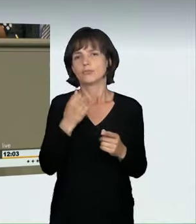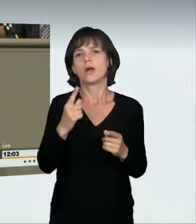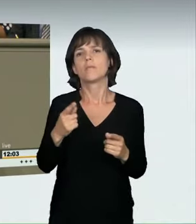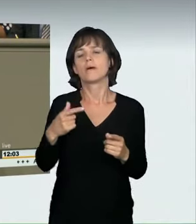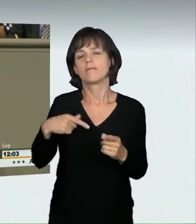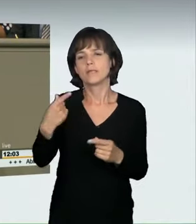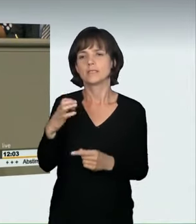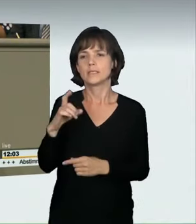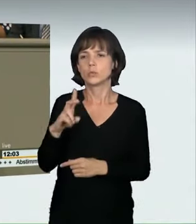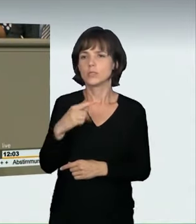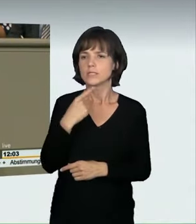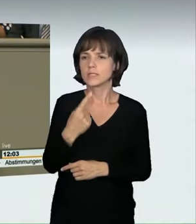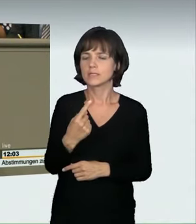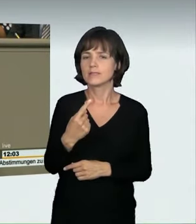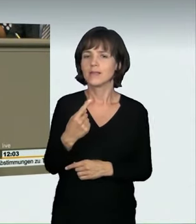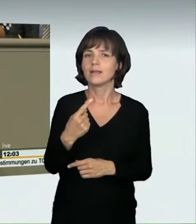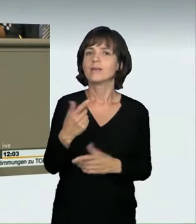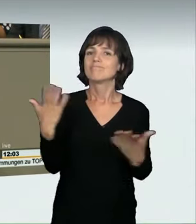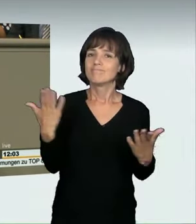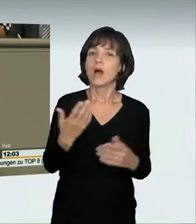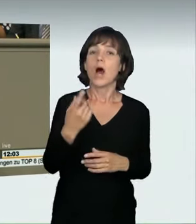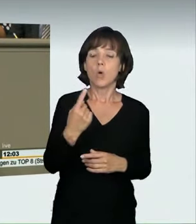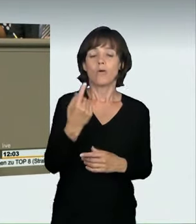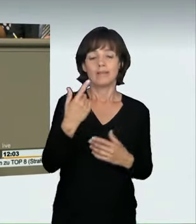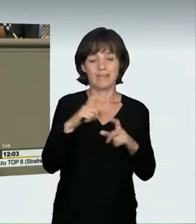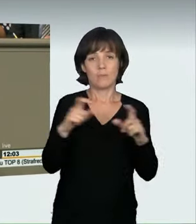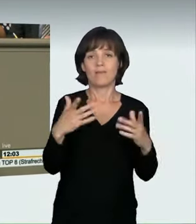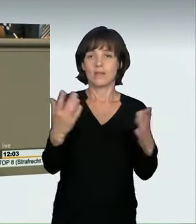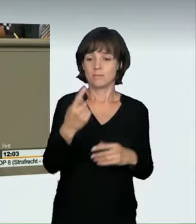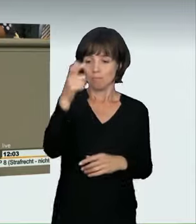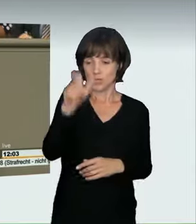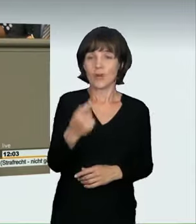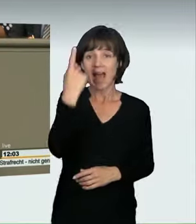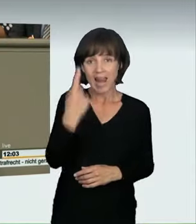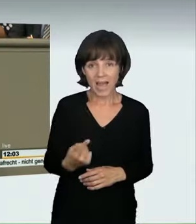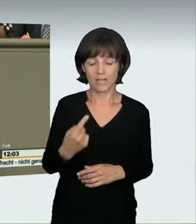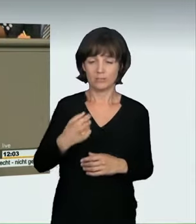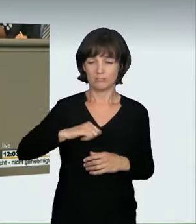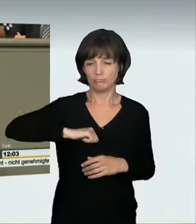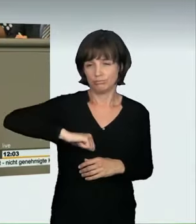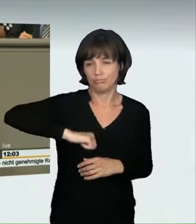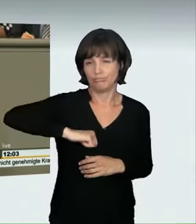das Thema Alleinrasen ernsthaft anzugehen. Wir haben die Versuchsstrafbarkeit geregelt. Das war bisher nicht der Fall;